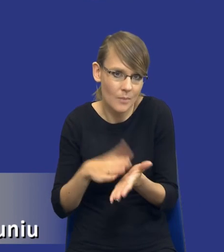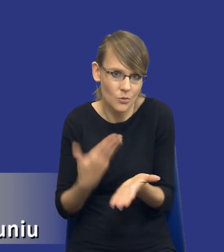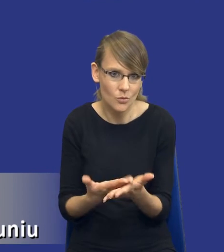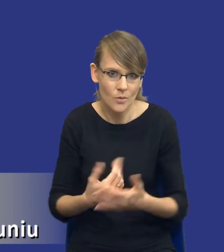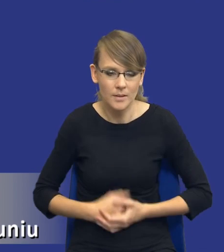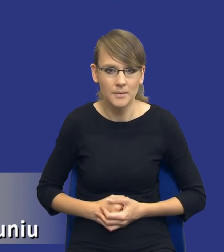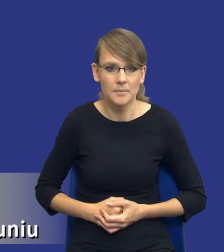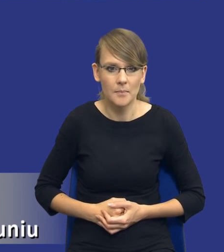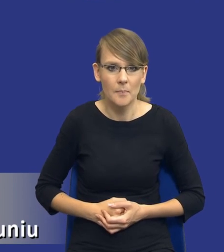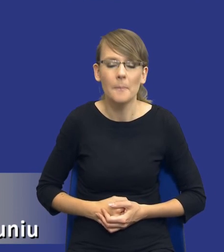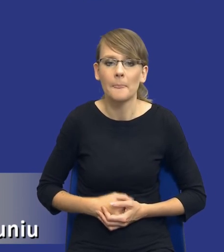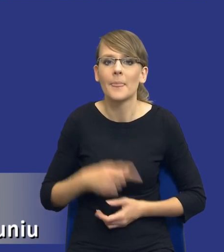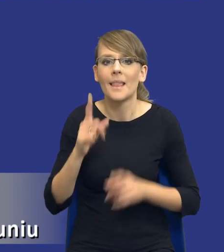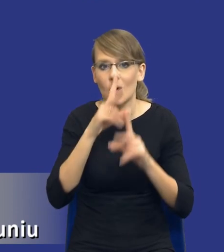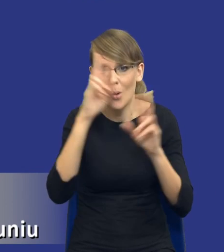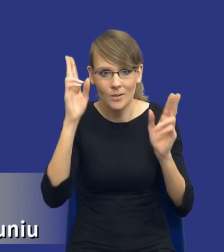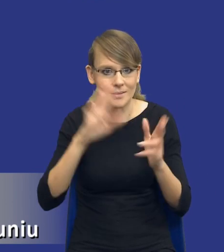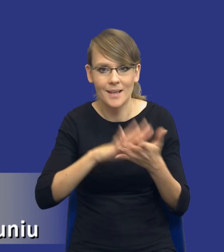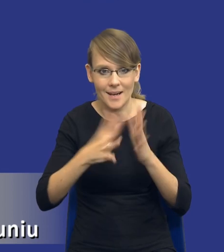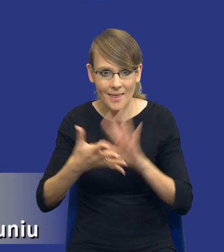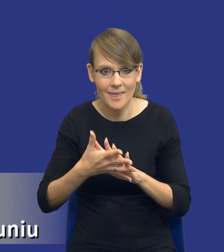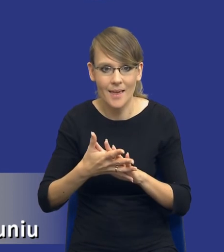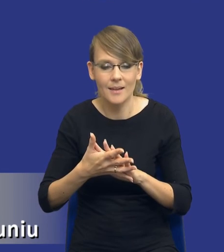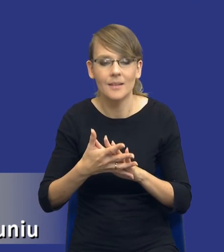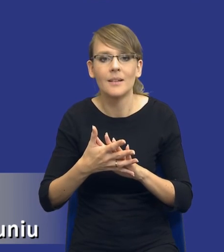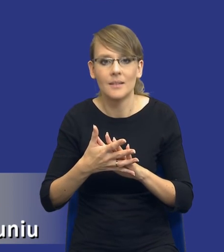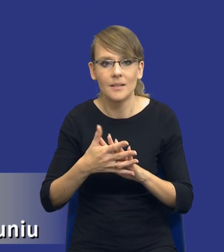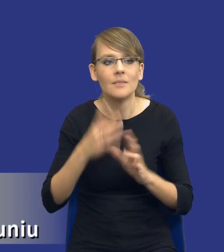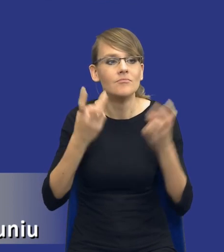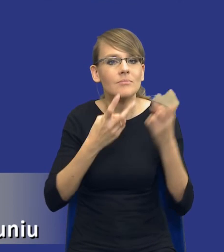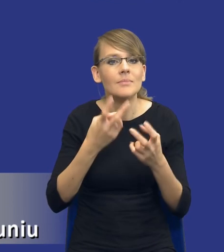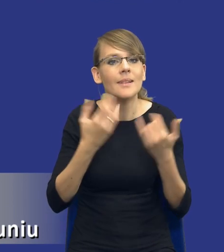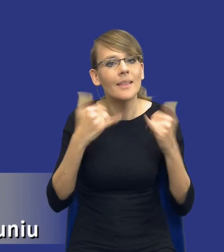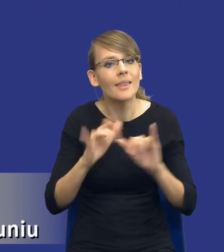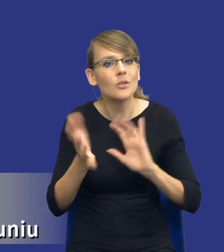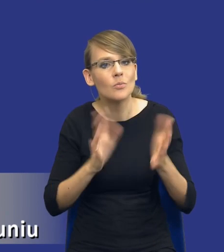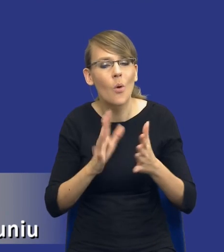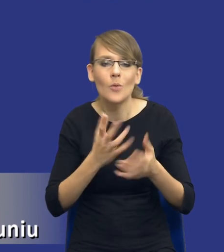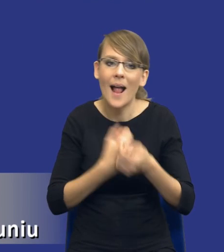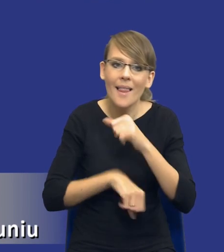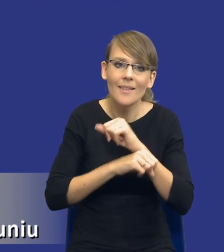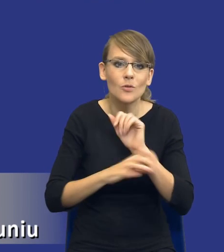Rozeznanie rynku to jest też właśnie, ten, czyli alternatywne środki zaspokojenia tych zidentyfikowanych potrzeb, ale to są też